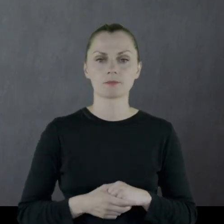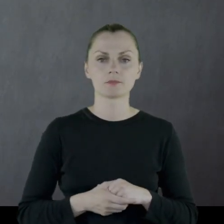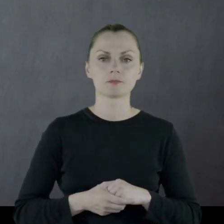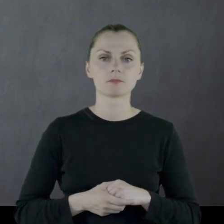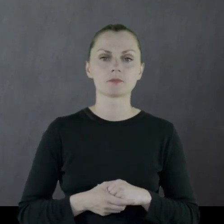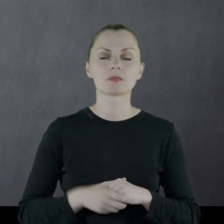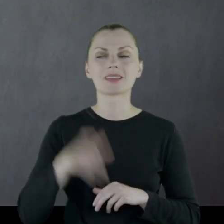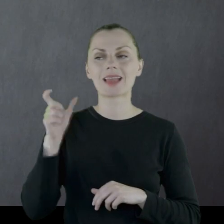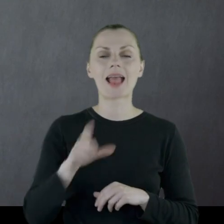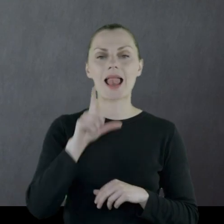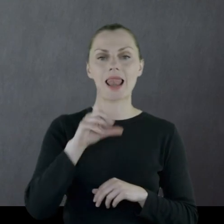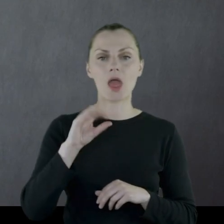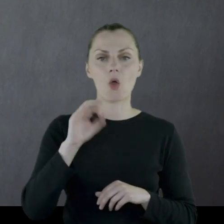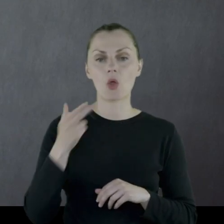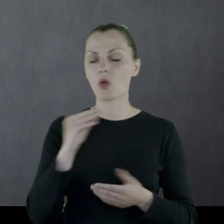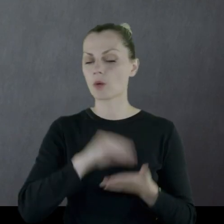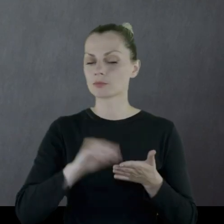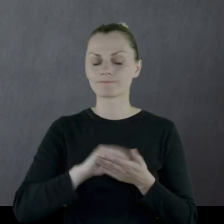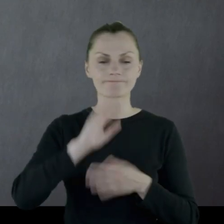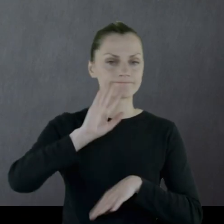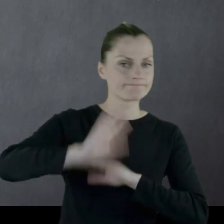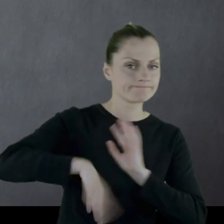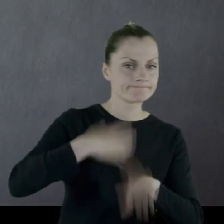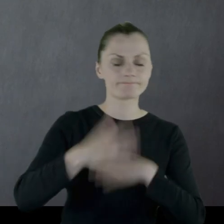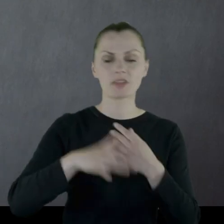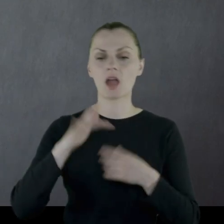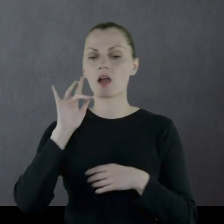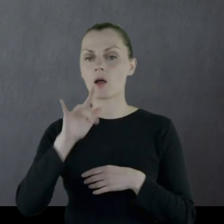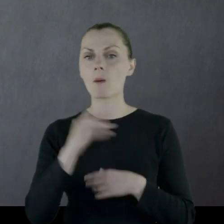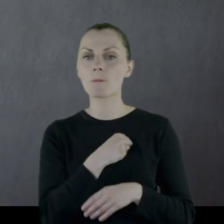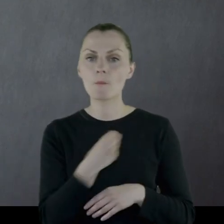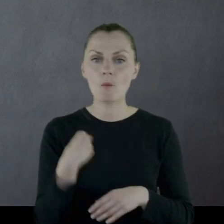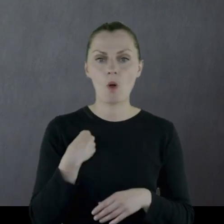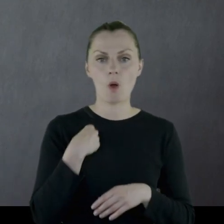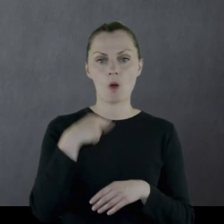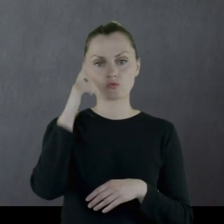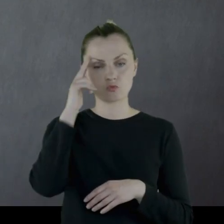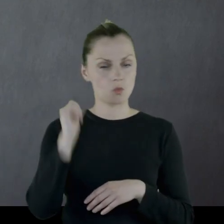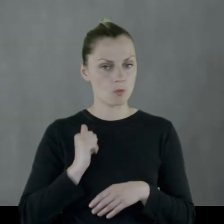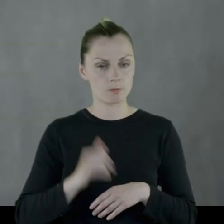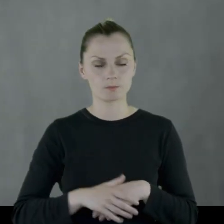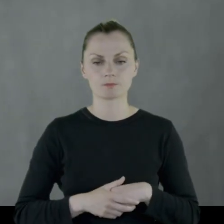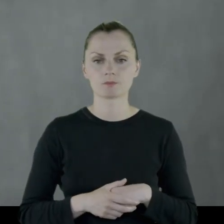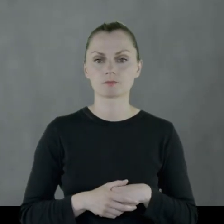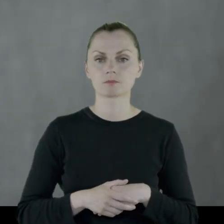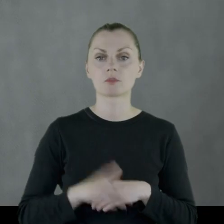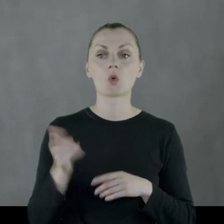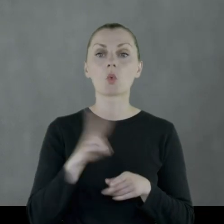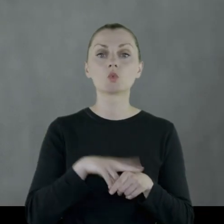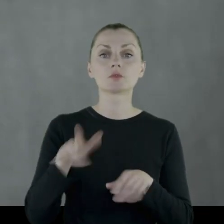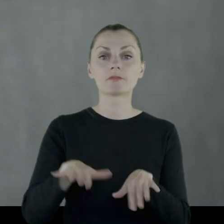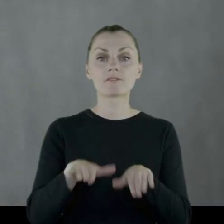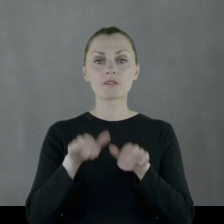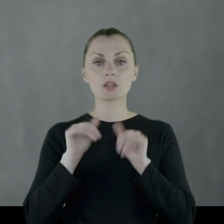Leon opisuje chaos wśród polskich żołnierzy wycofujących się.